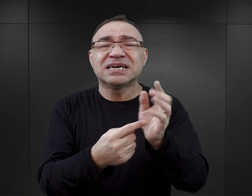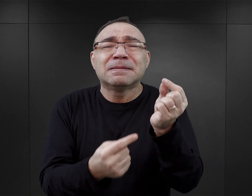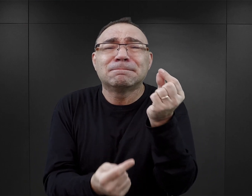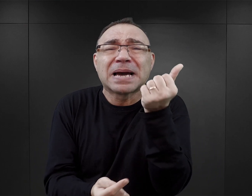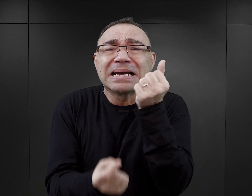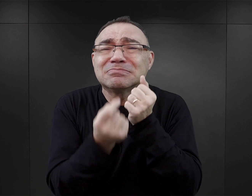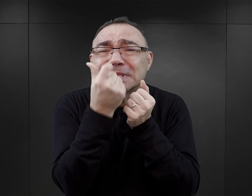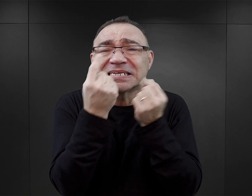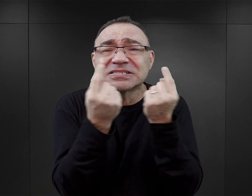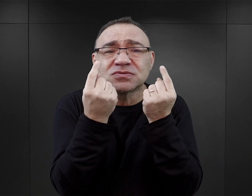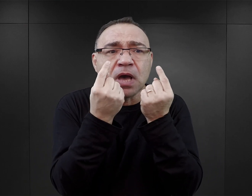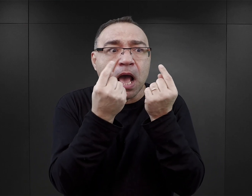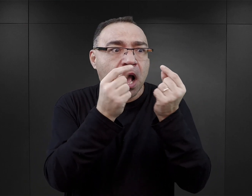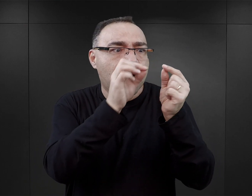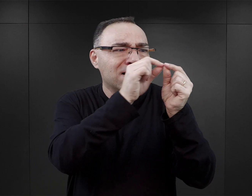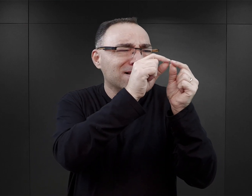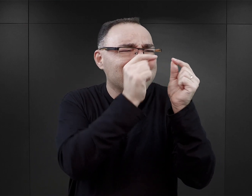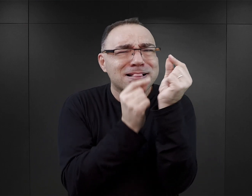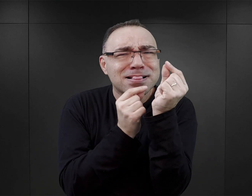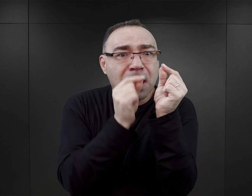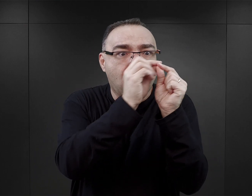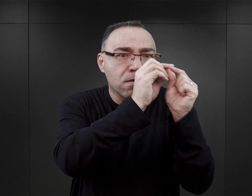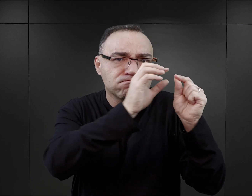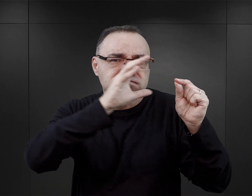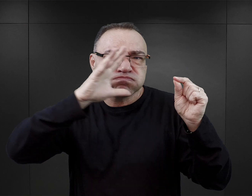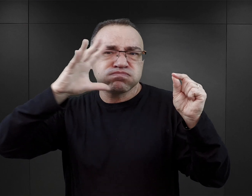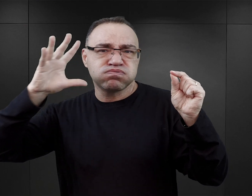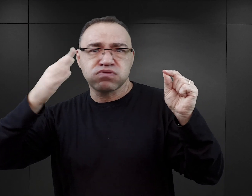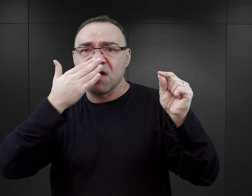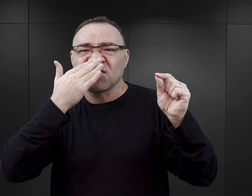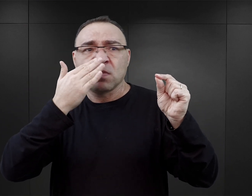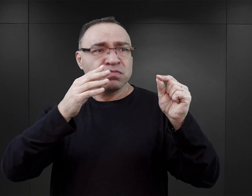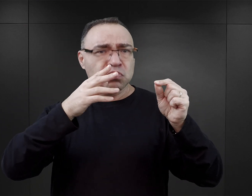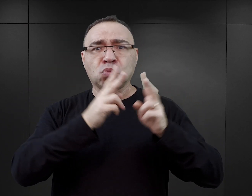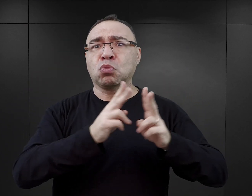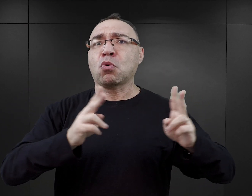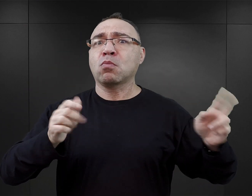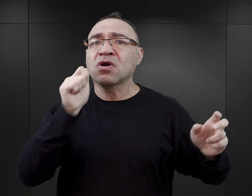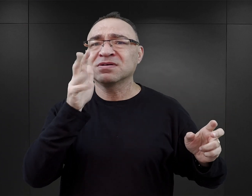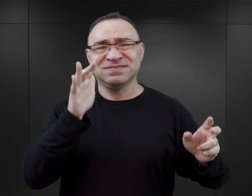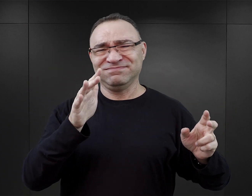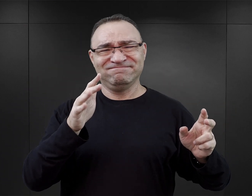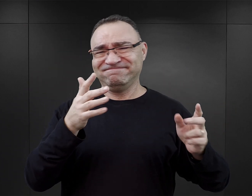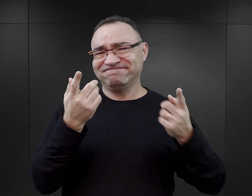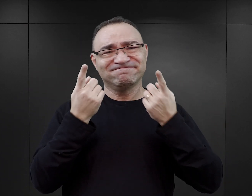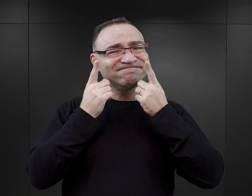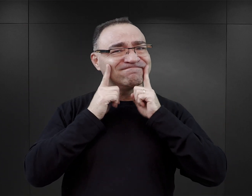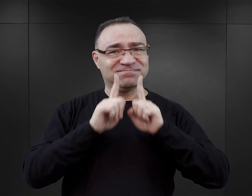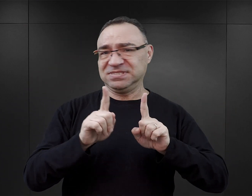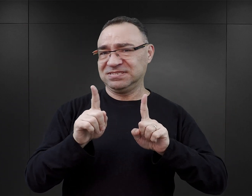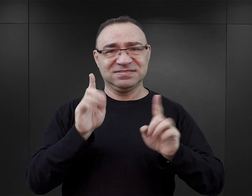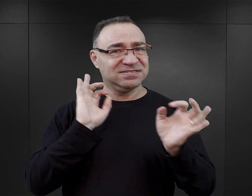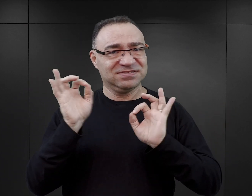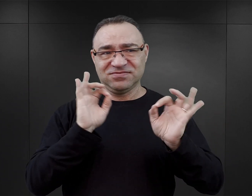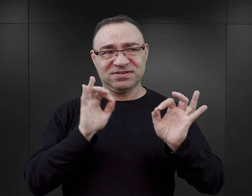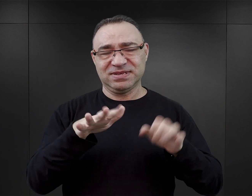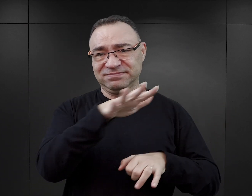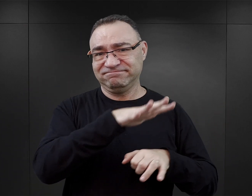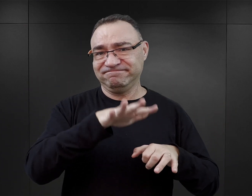co więcej opisywanie ich w taki sposób, jakby one były obozową normą, nie tylko wypacza obraz tego, co się działo w Auschwitz,